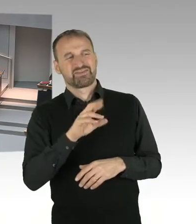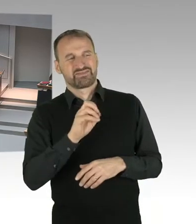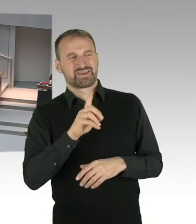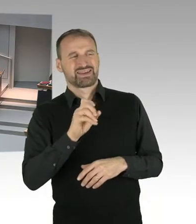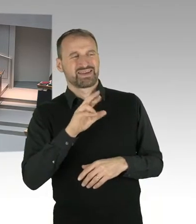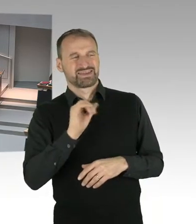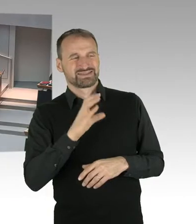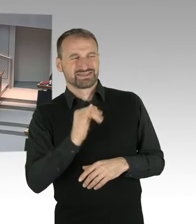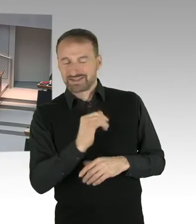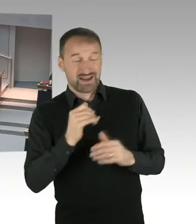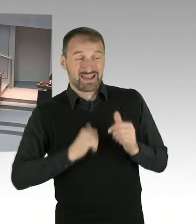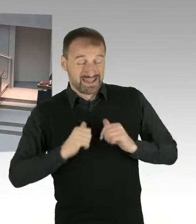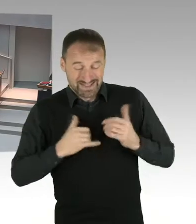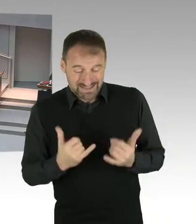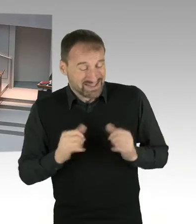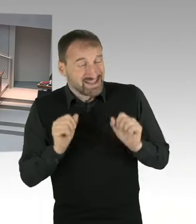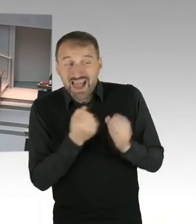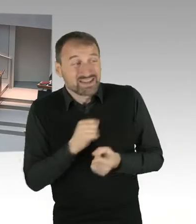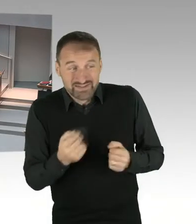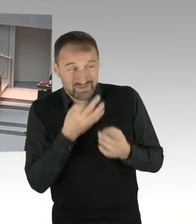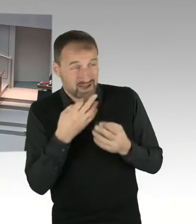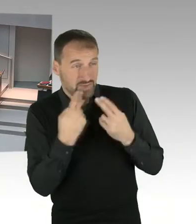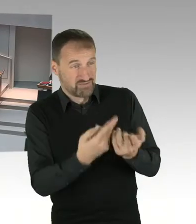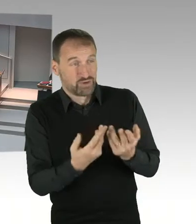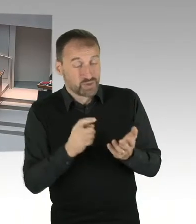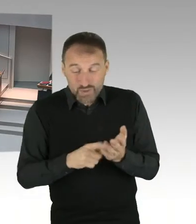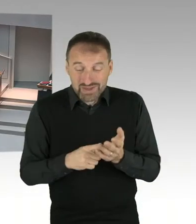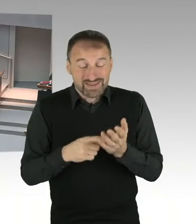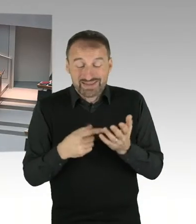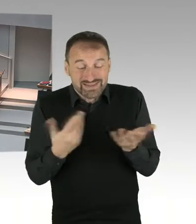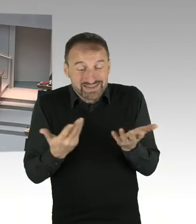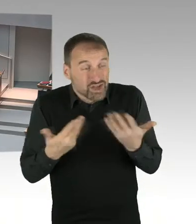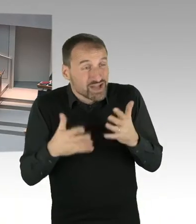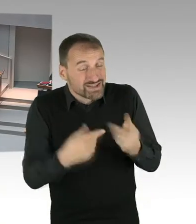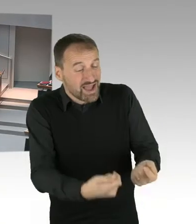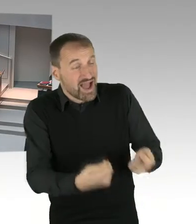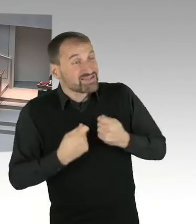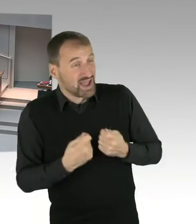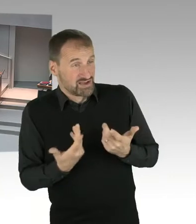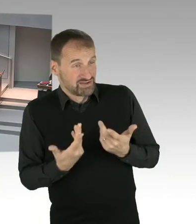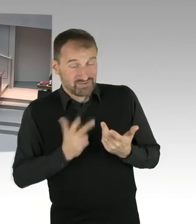(Präsidium) Vielen Dank. Für die nächste Fragerunde hat jetzt der Abgeordnete Herr Trefzer von der AfD Fraktion das Wort, bitteschön.